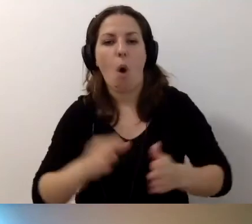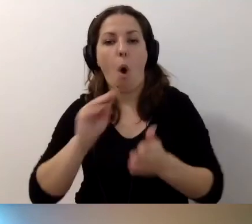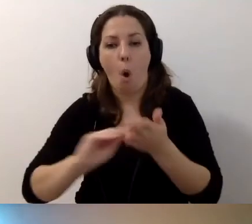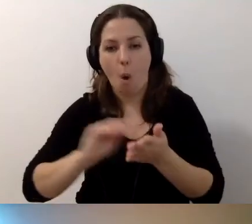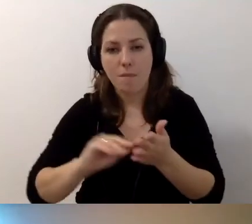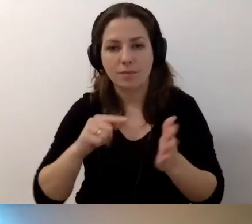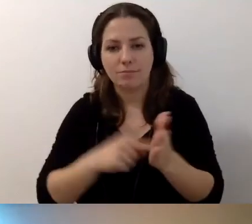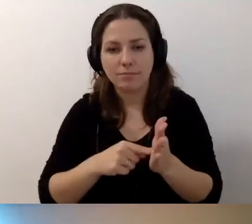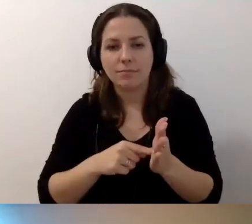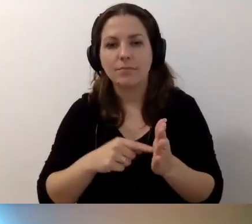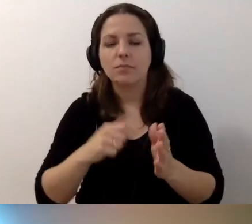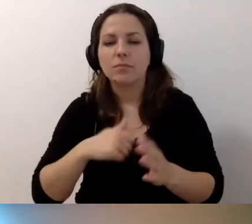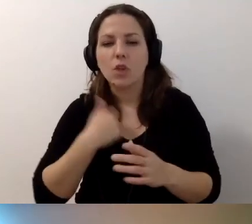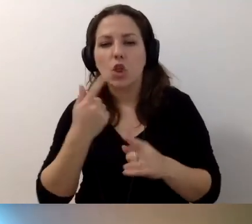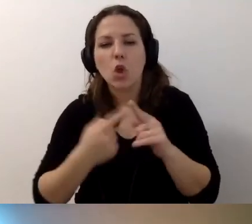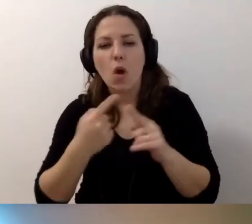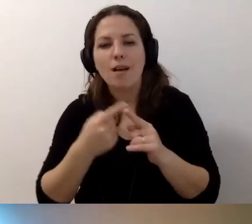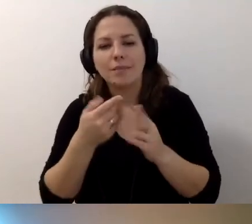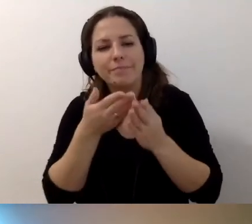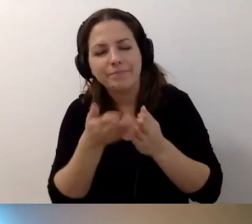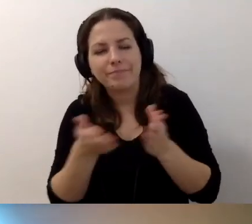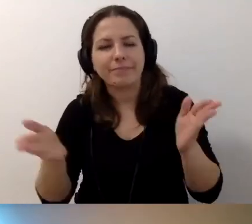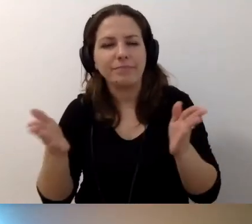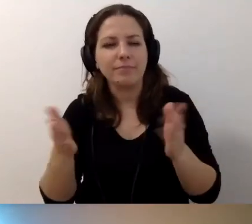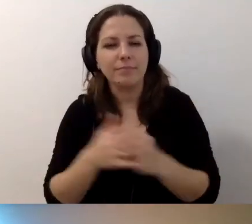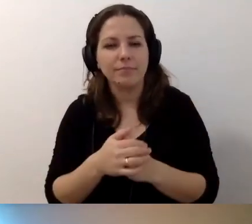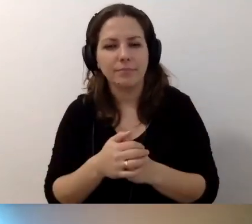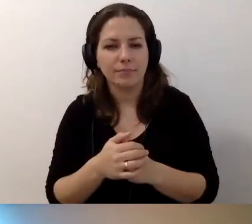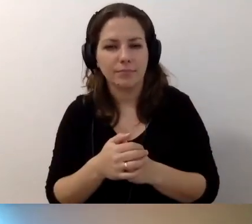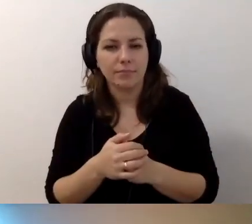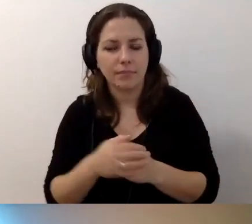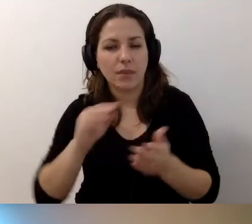żeby opis alternatywny był szerszy.